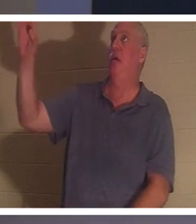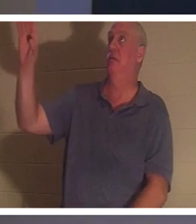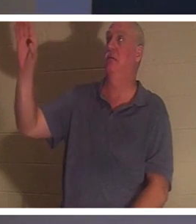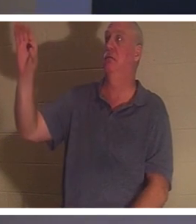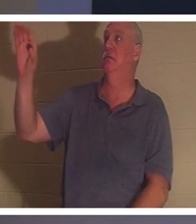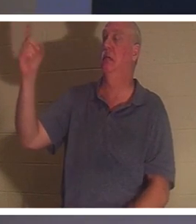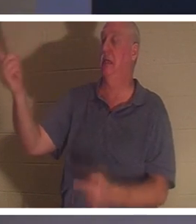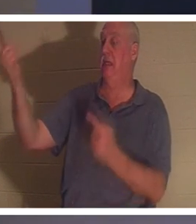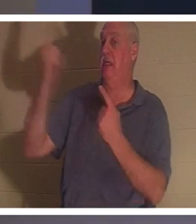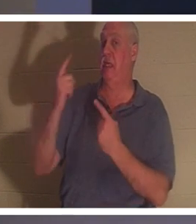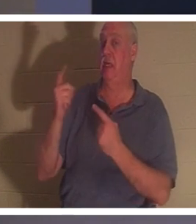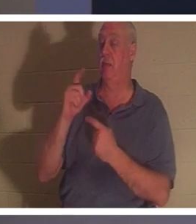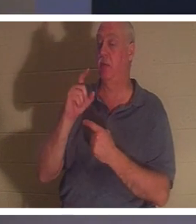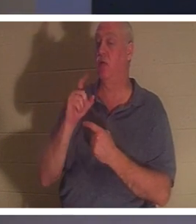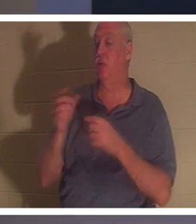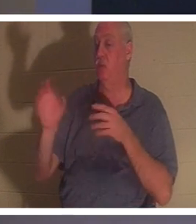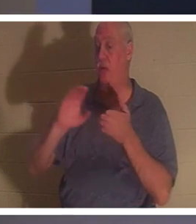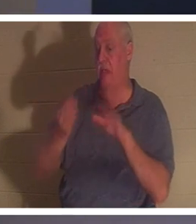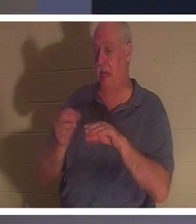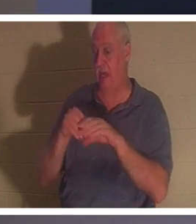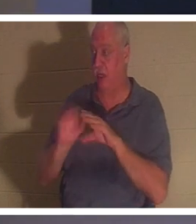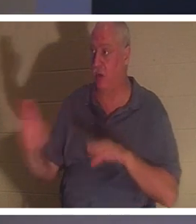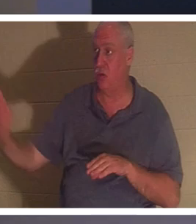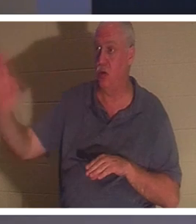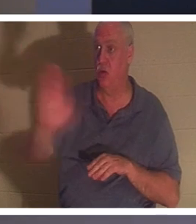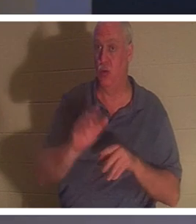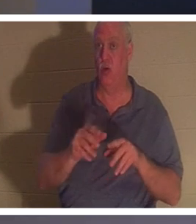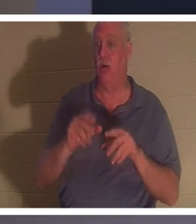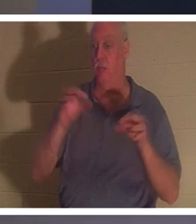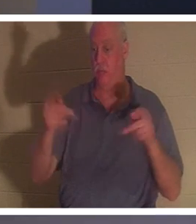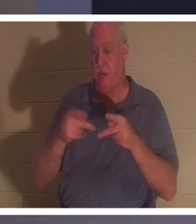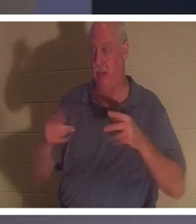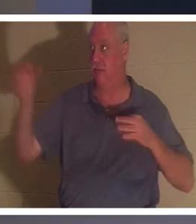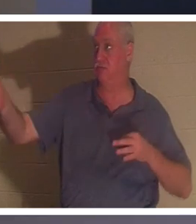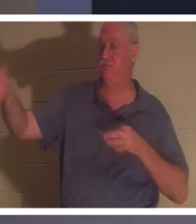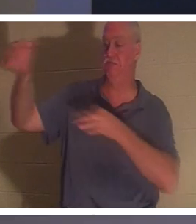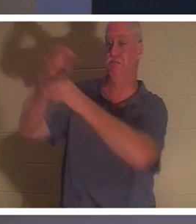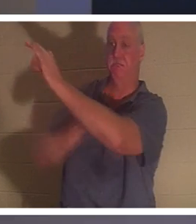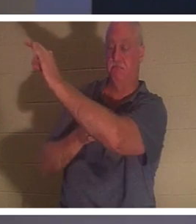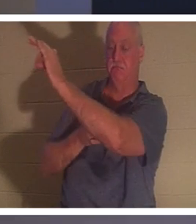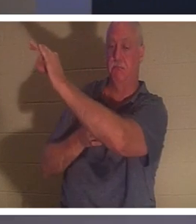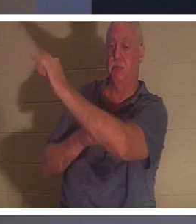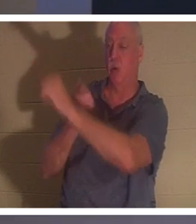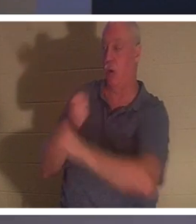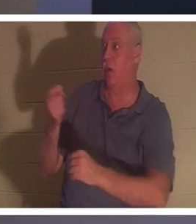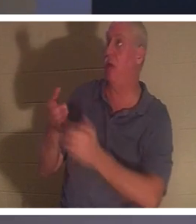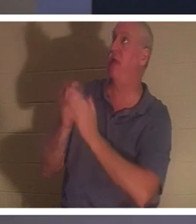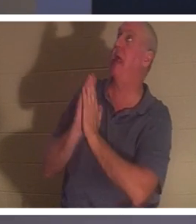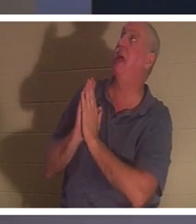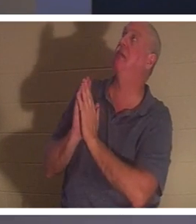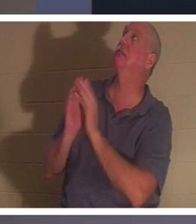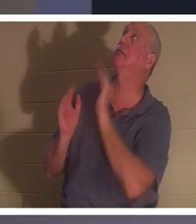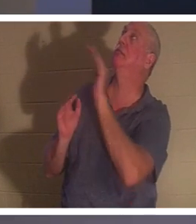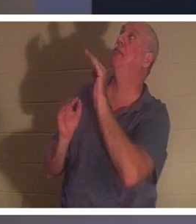mourir à votre place. Pour que quiconque Lui demande, Seigneur, j'ai gâché ma vie, tout comme je l'